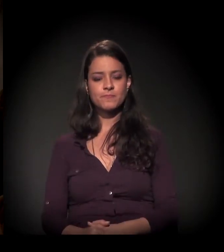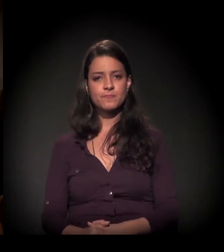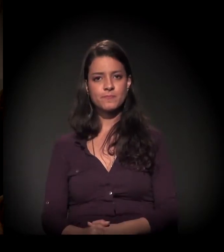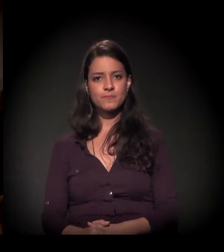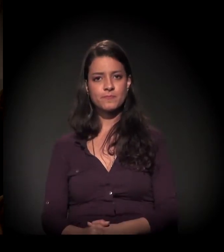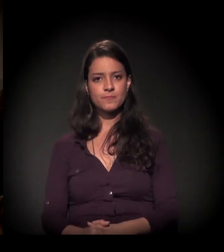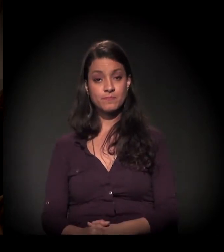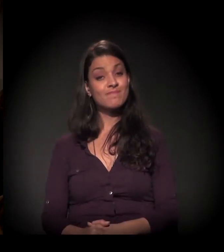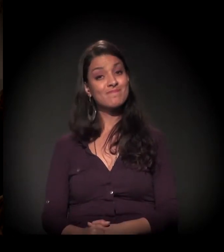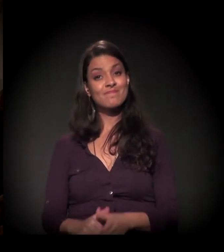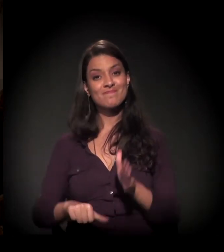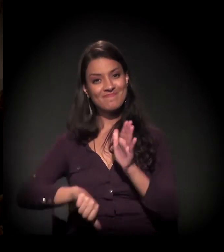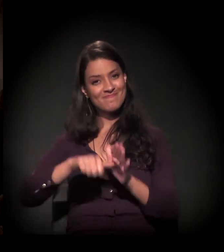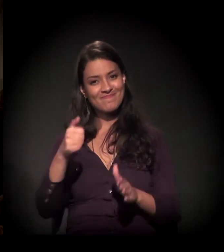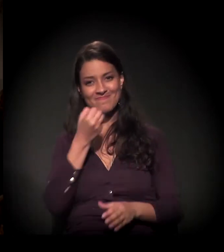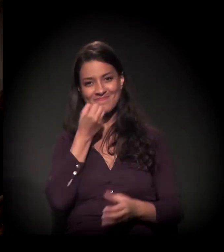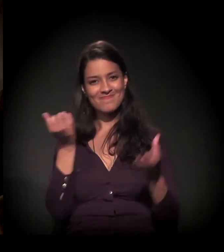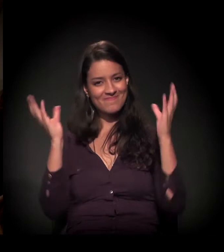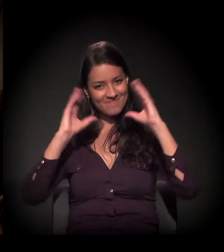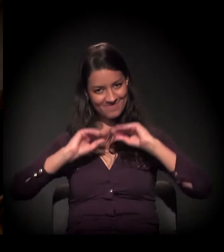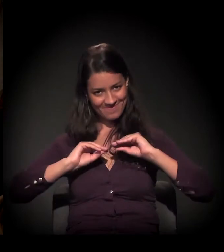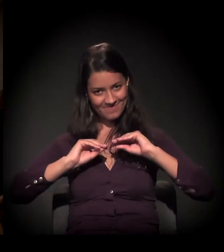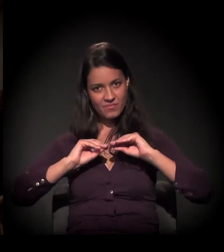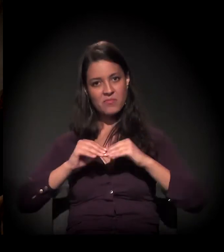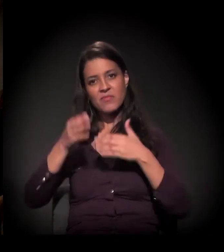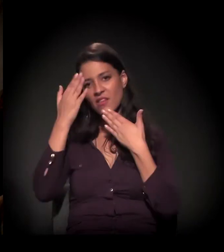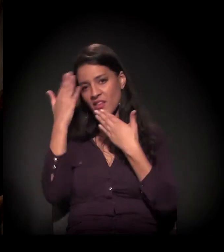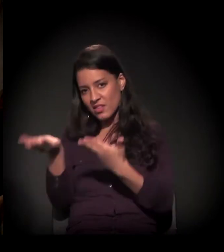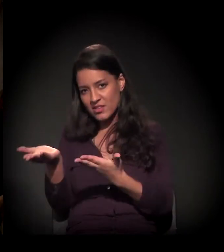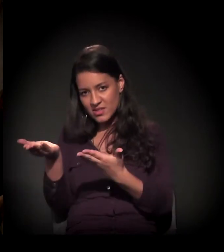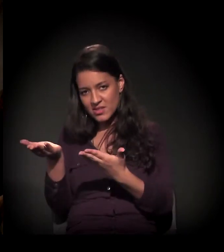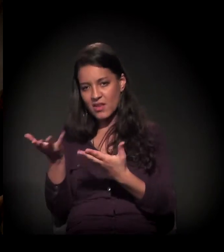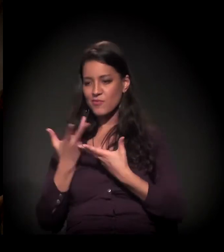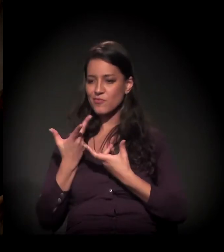Bom, em primeiro lugar, boa noite. Quero agradecer demais este convite